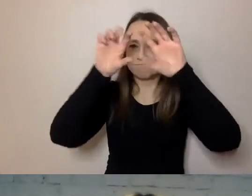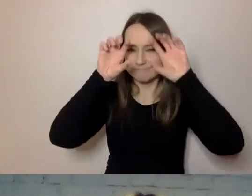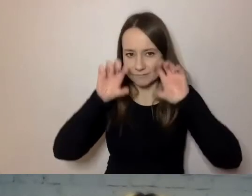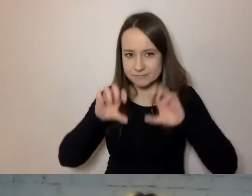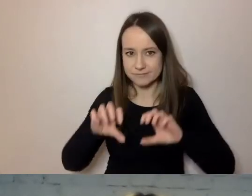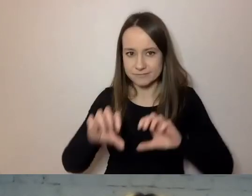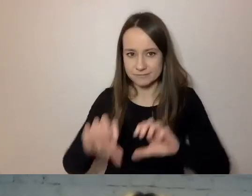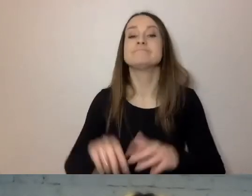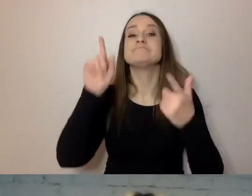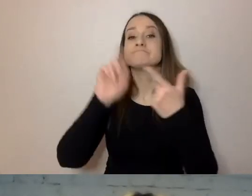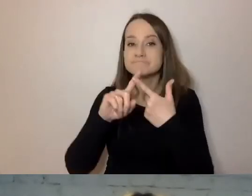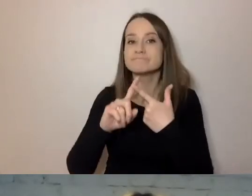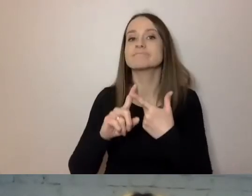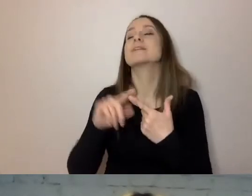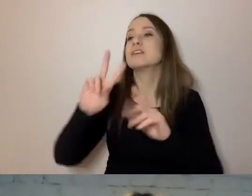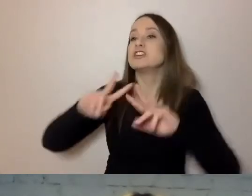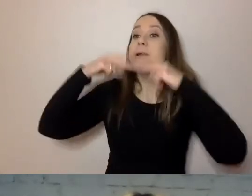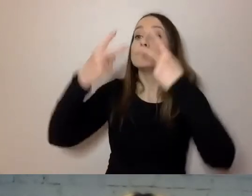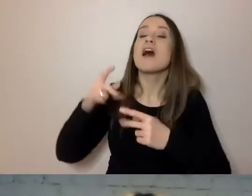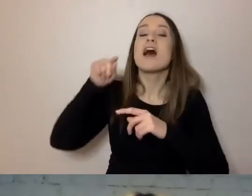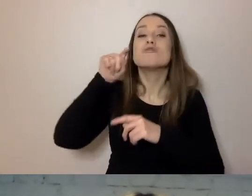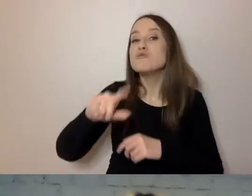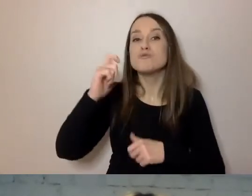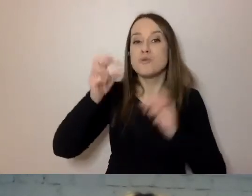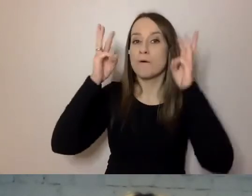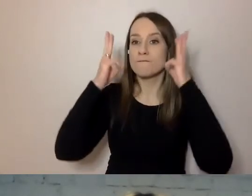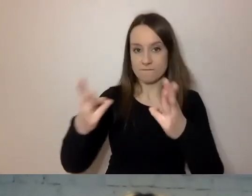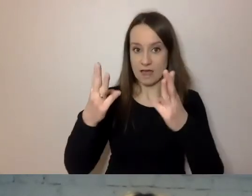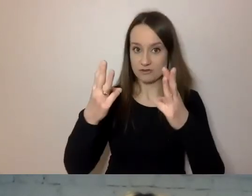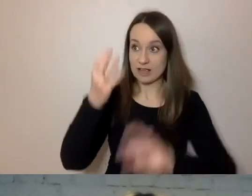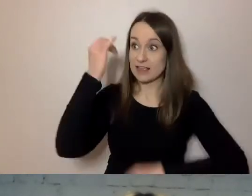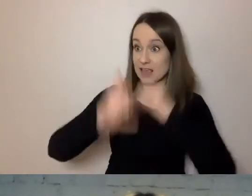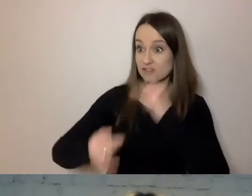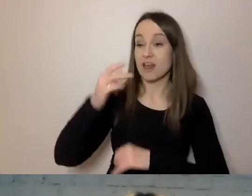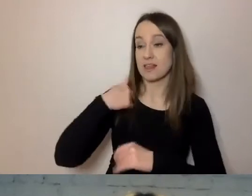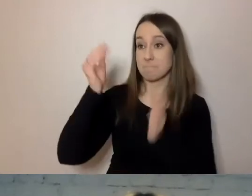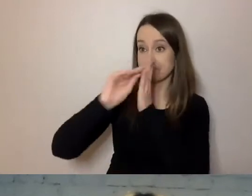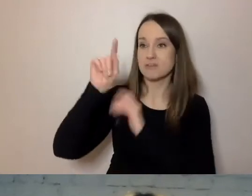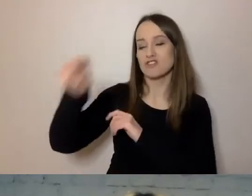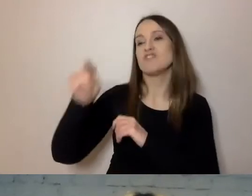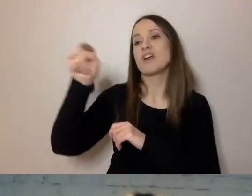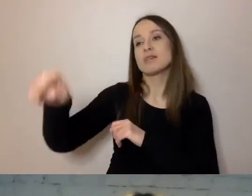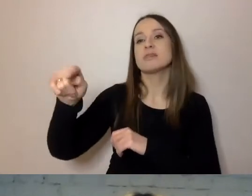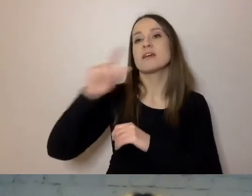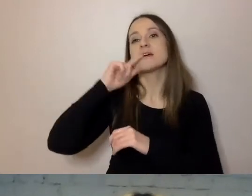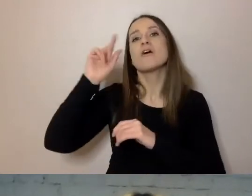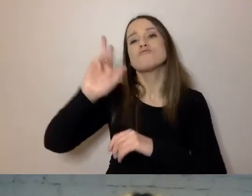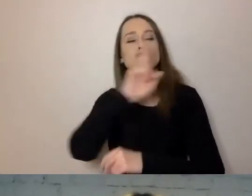Przekazuj tylko to, co istotne. Jak piszemy do kogoś, że dostał w spadku mieszkanie od babci,